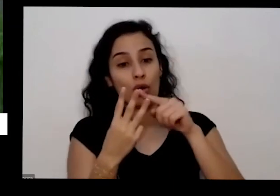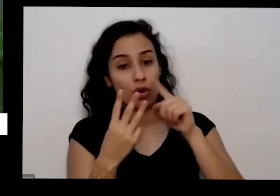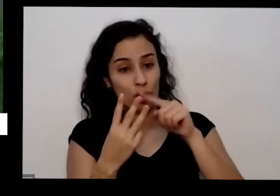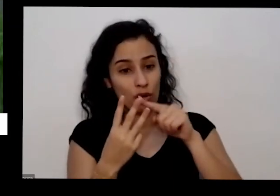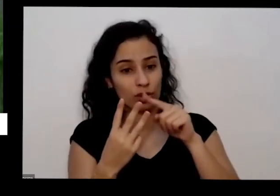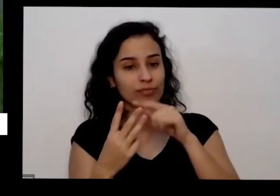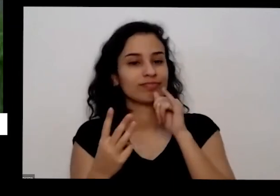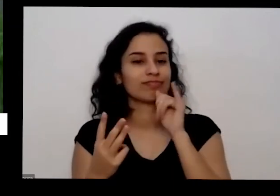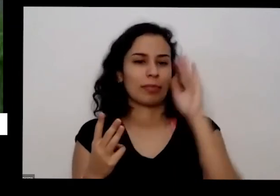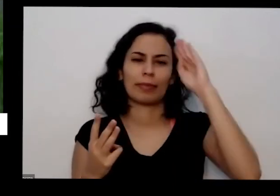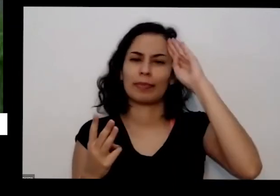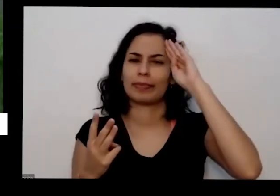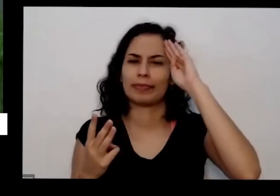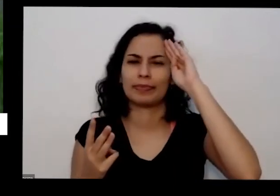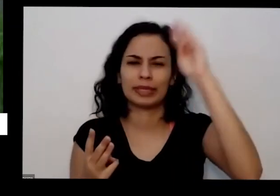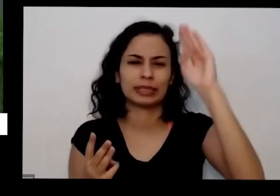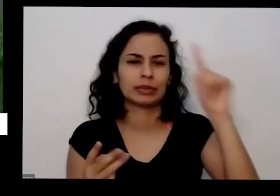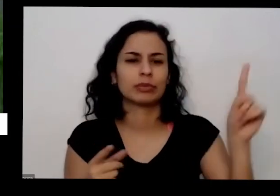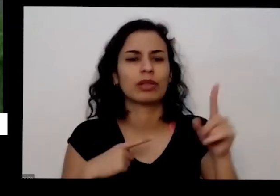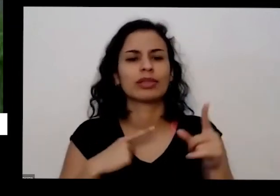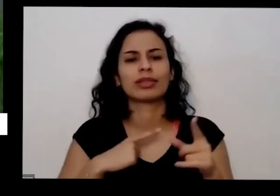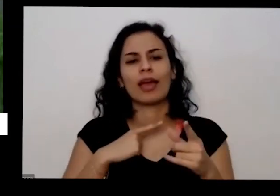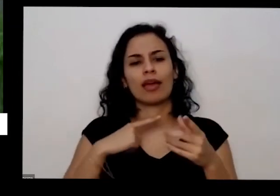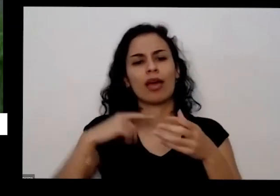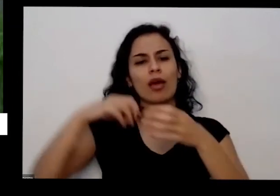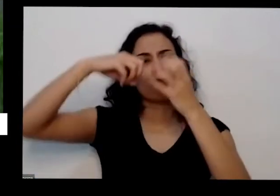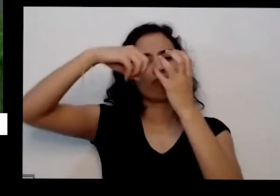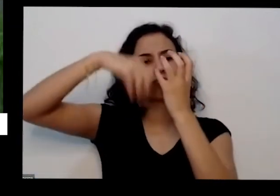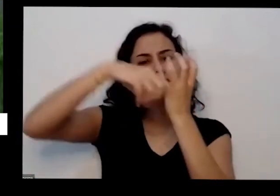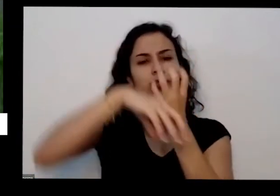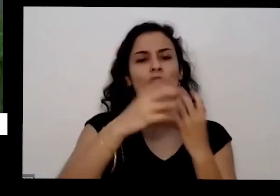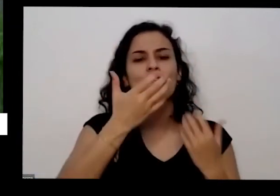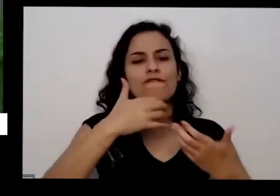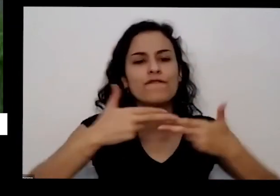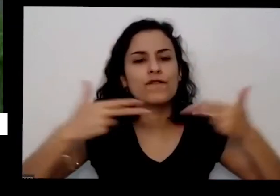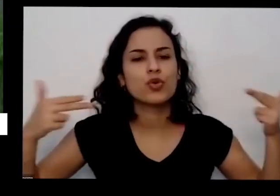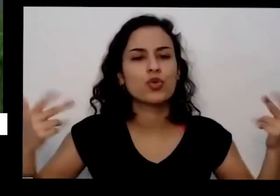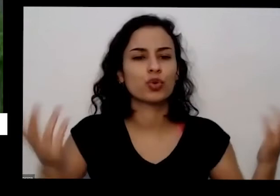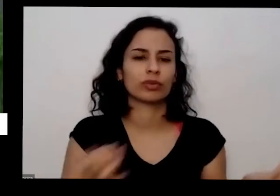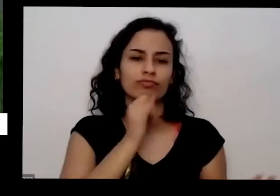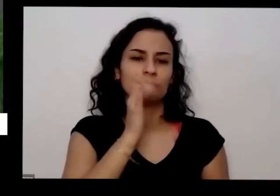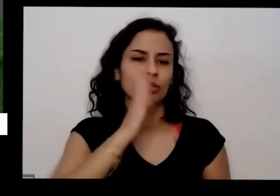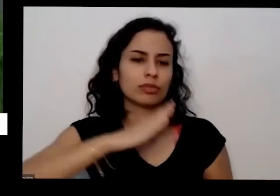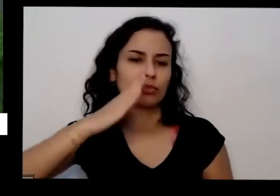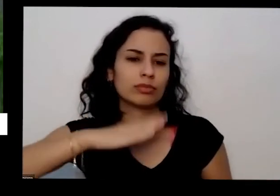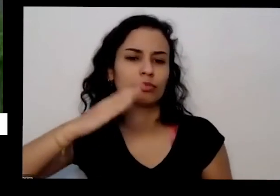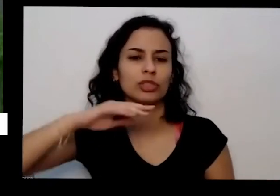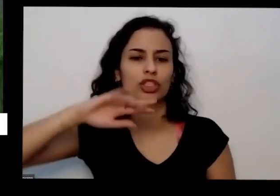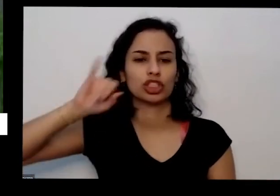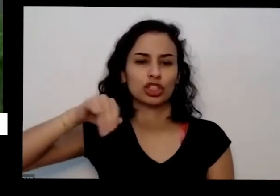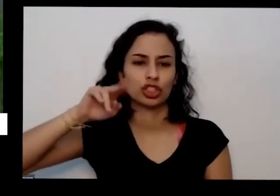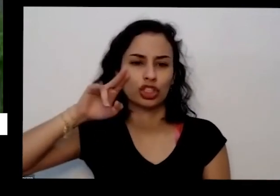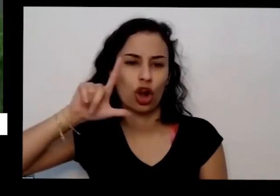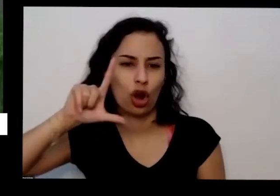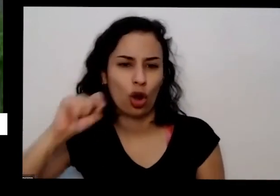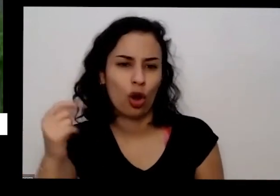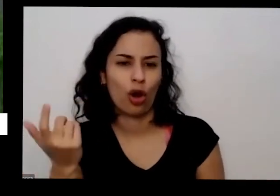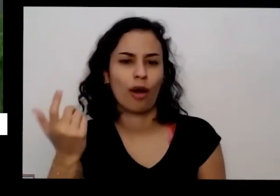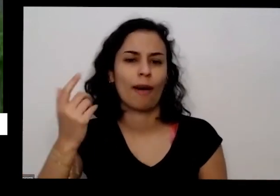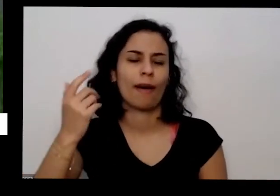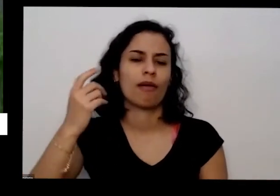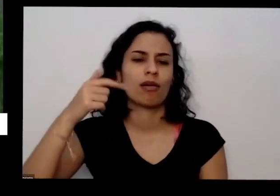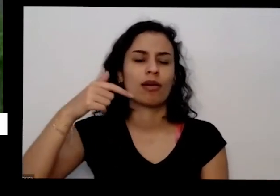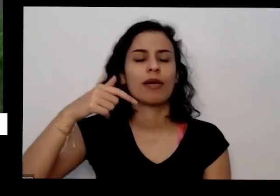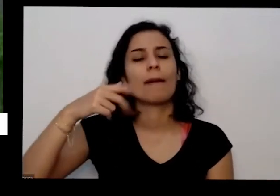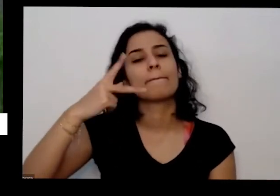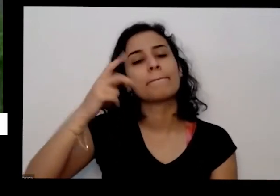dando frutas que a gente vai querer frutas uma pimenta jiló é tomate quiabo pepino ela precisa